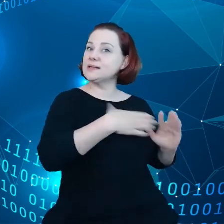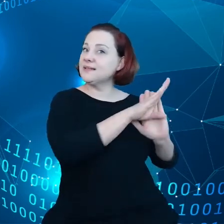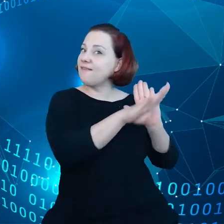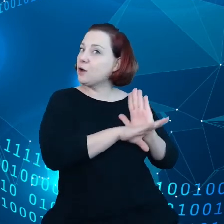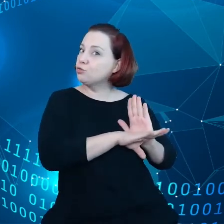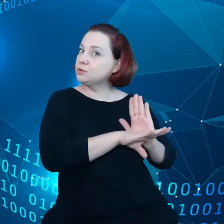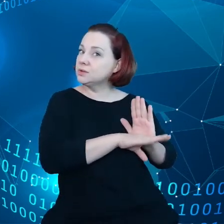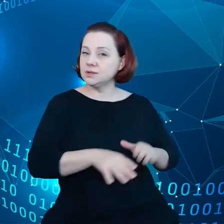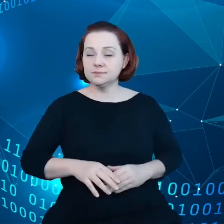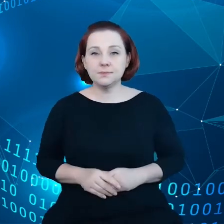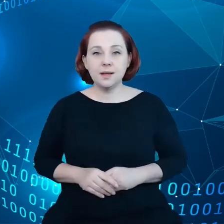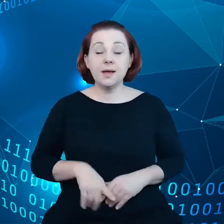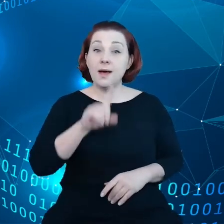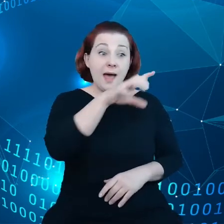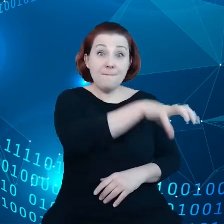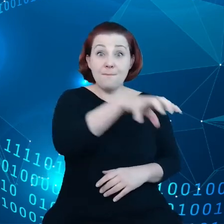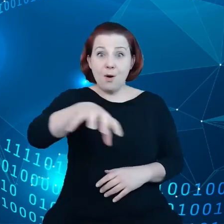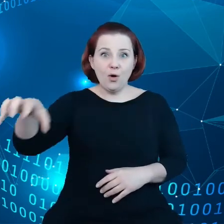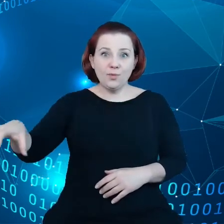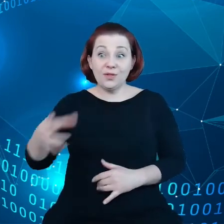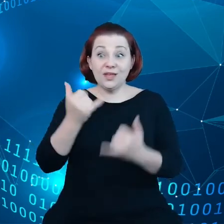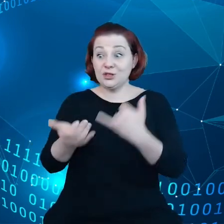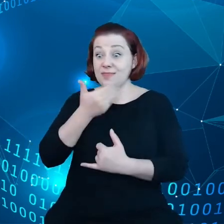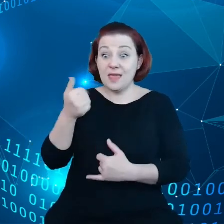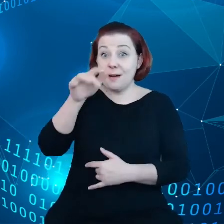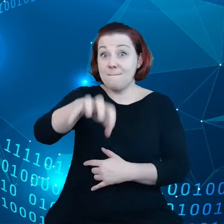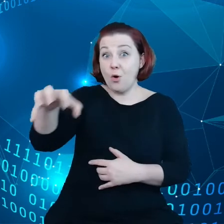ale podmioty nieposiadające danych